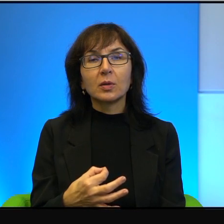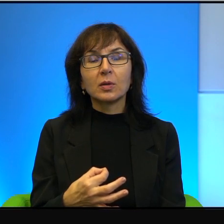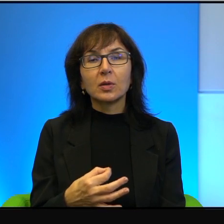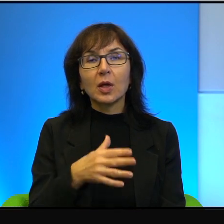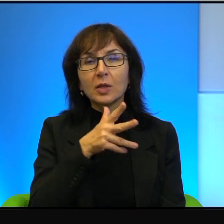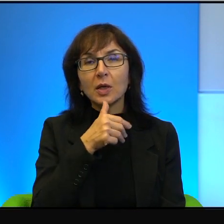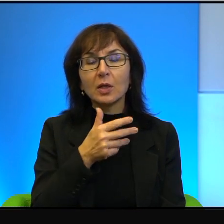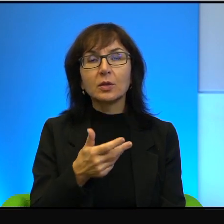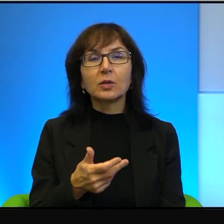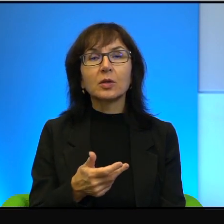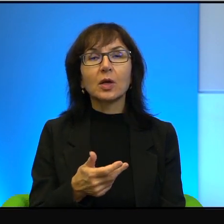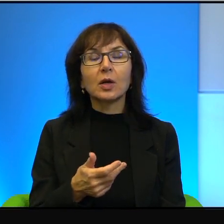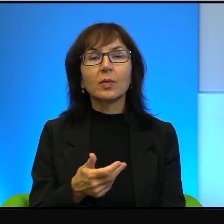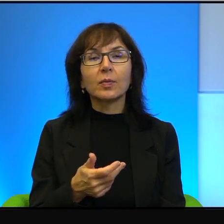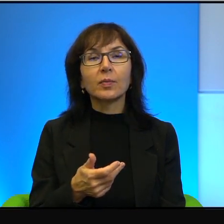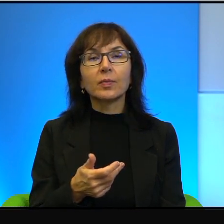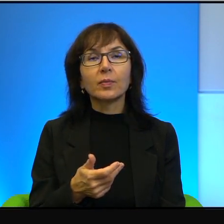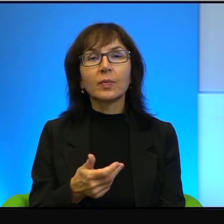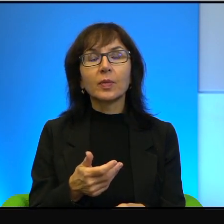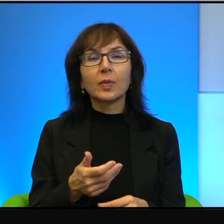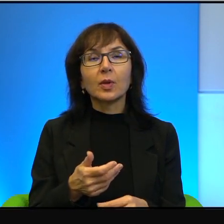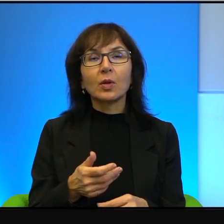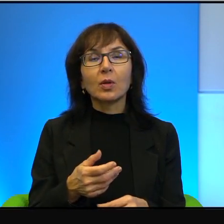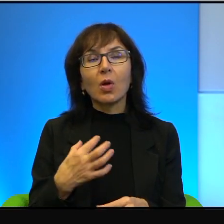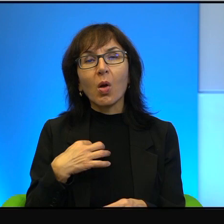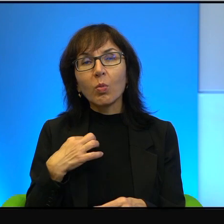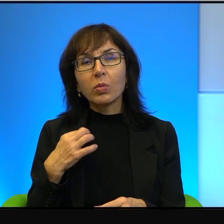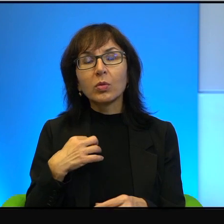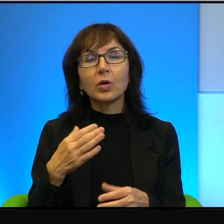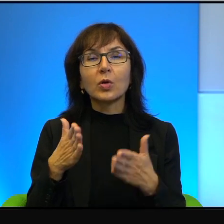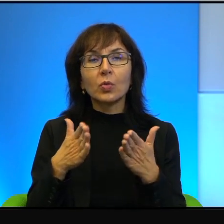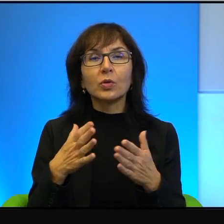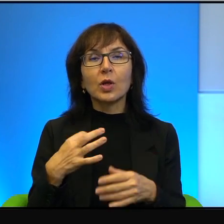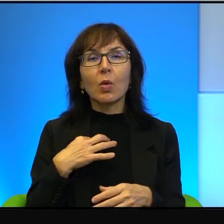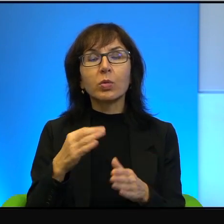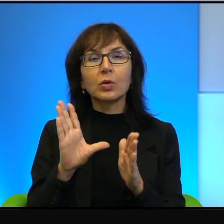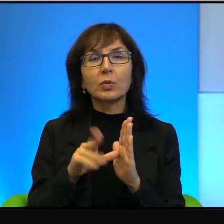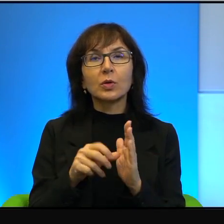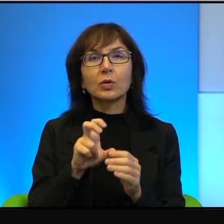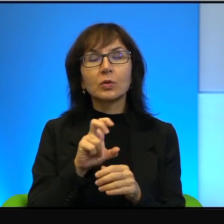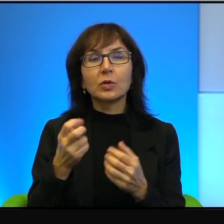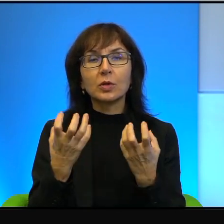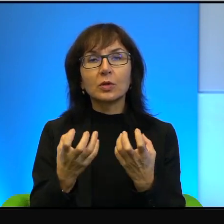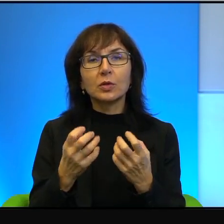na dowolnej ulicy dowolnego miasta, czy chce pokoju? Powie Pani tak, oczywiście.